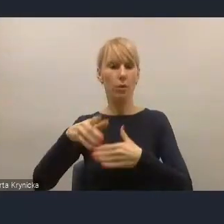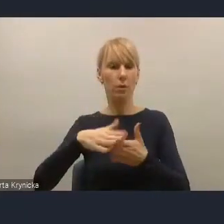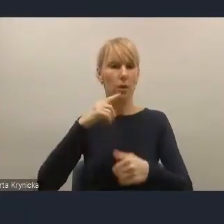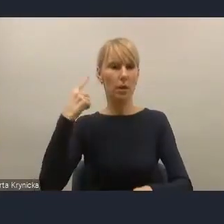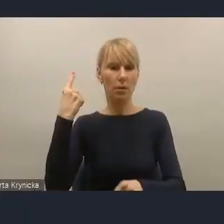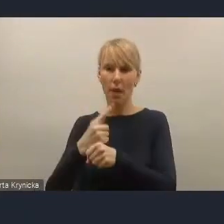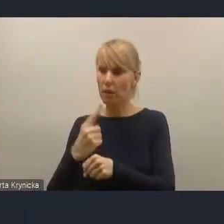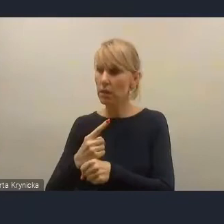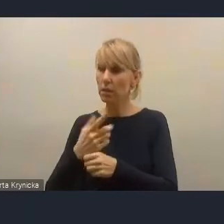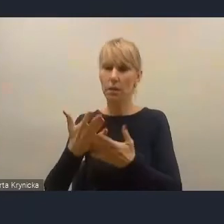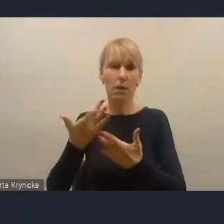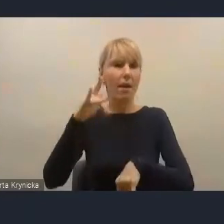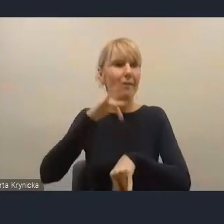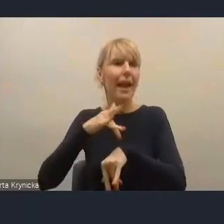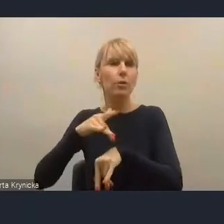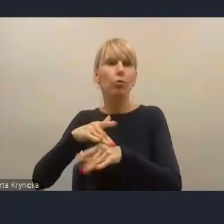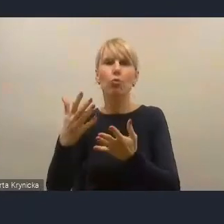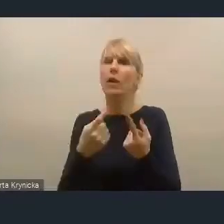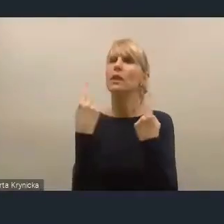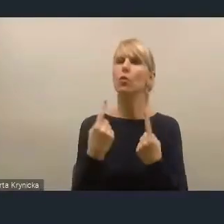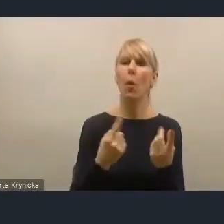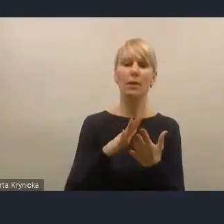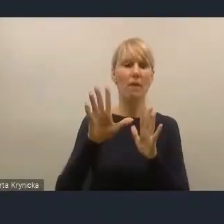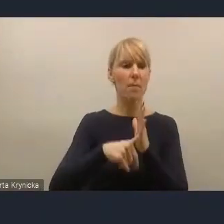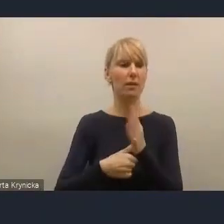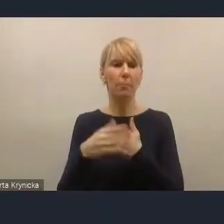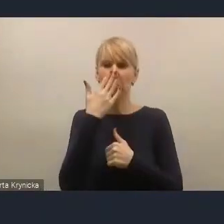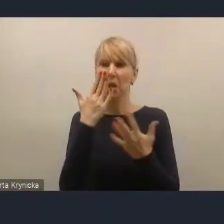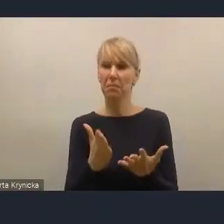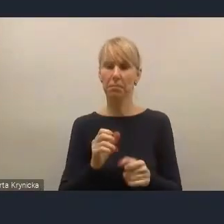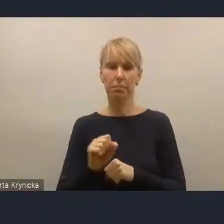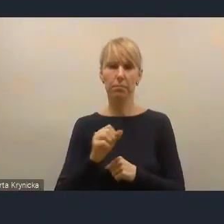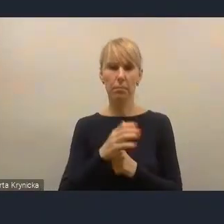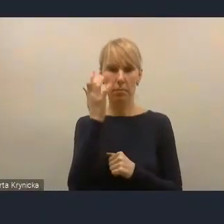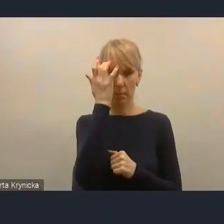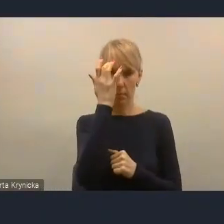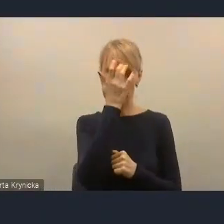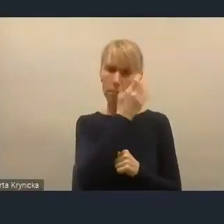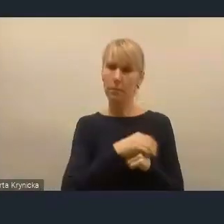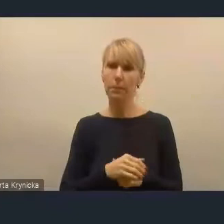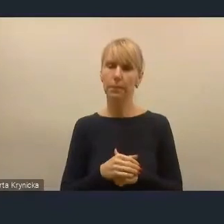Więc jakby apeluję, żeby to jeszcze w tym dokumencie wzmocnić. Dziękuję bardzo.